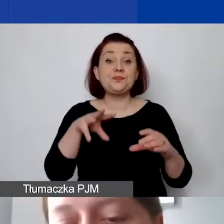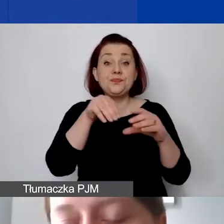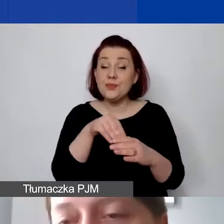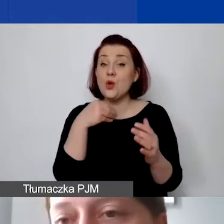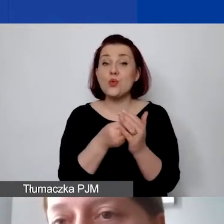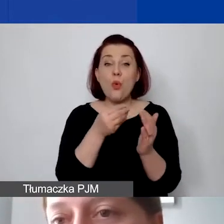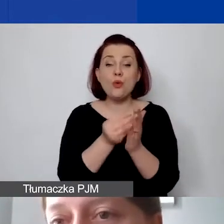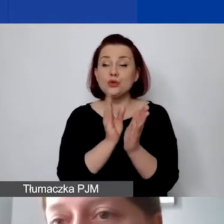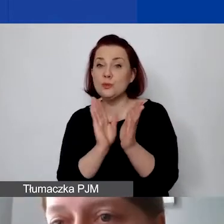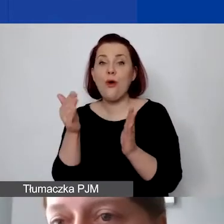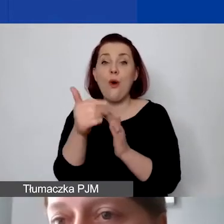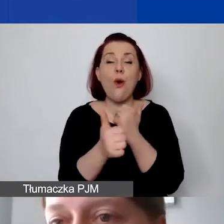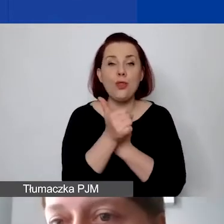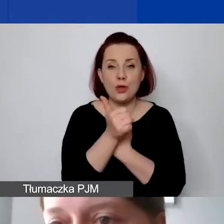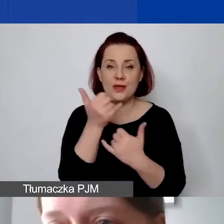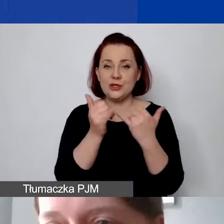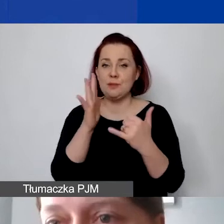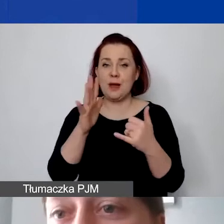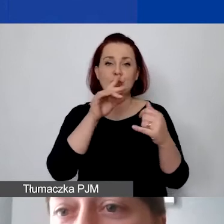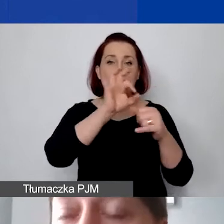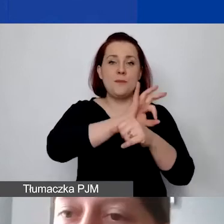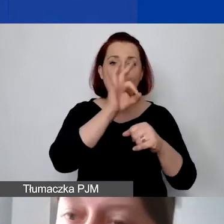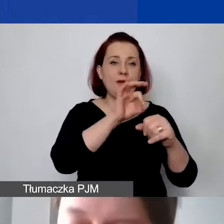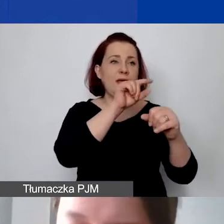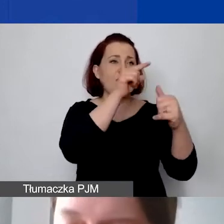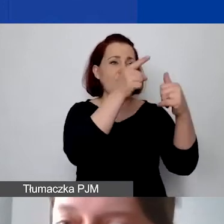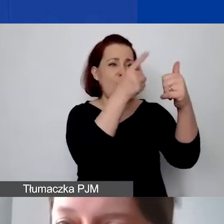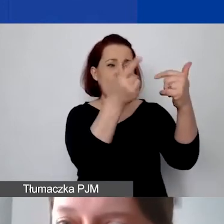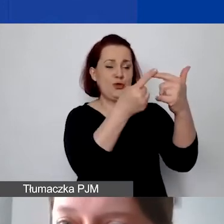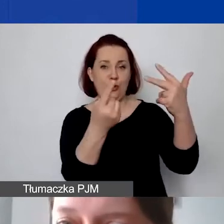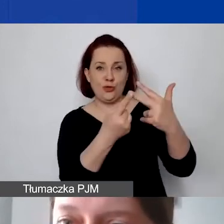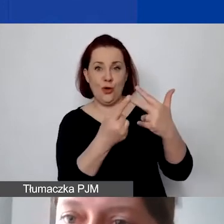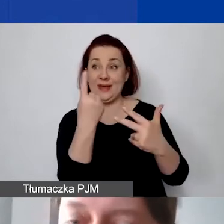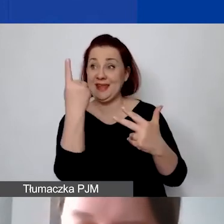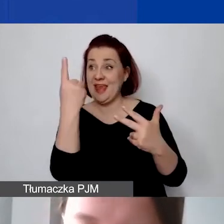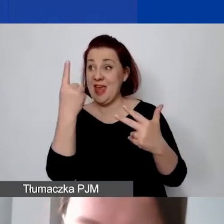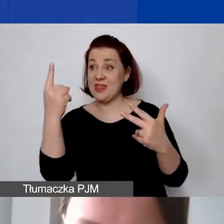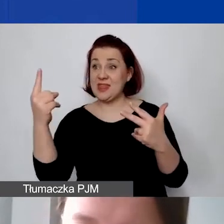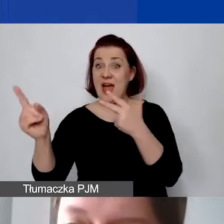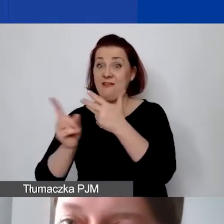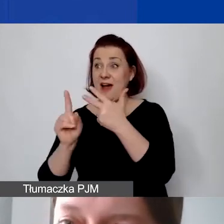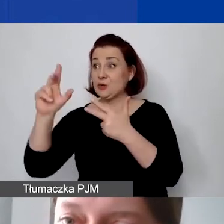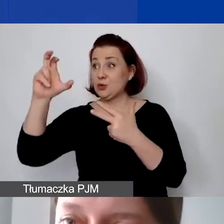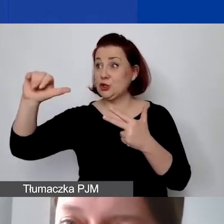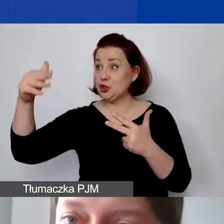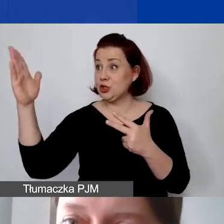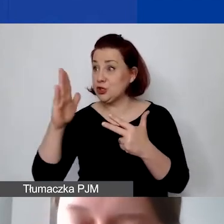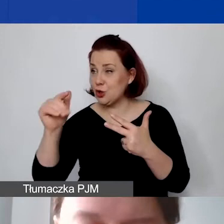Jeżeli mają państwo projekty X, Y, Z i mają państwo jedną fakturę za czynsz, muszą mieć państwo ustaloną metodę rozliczania,